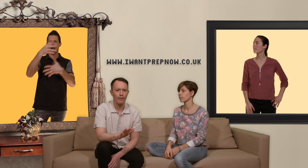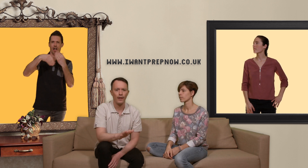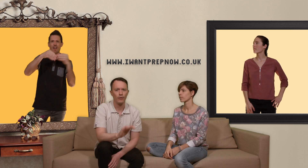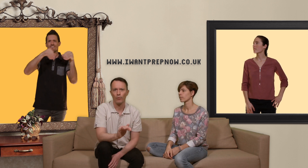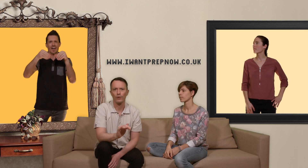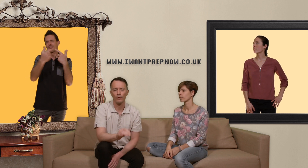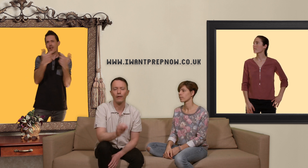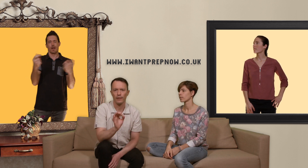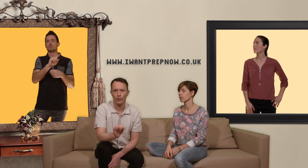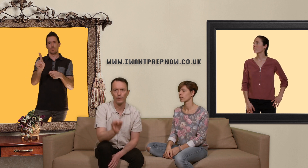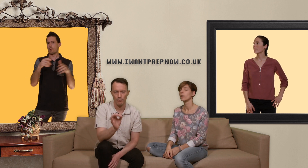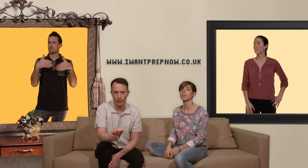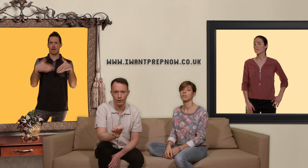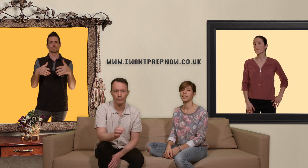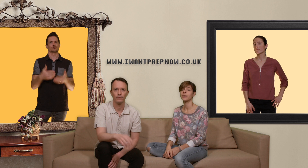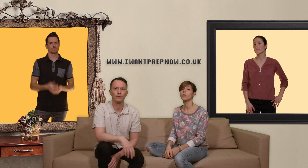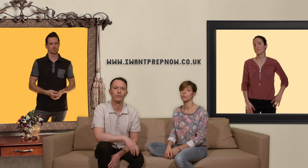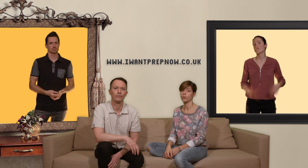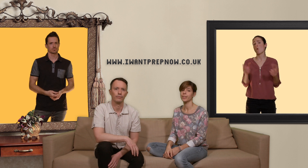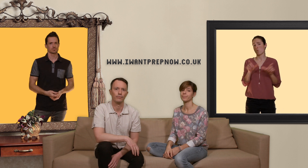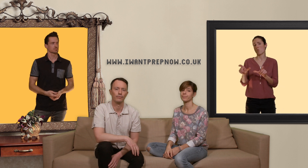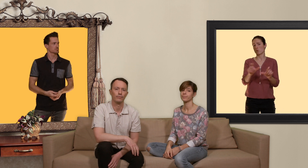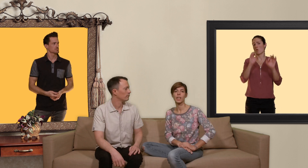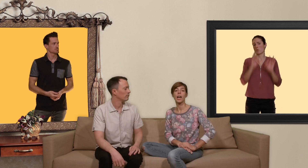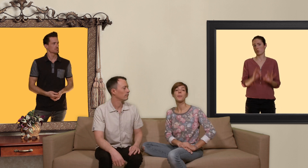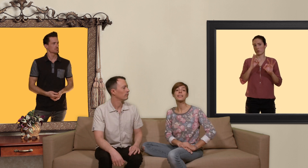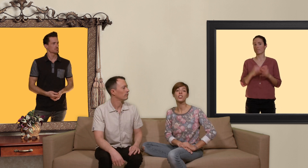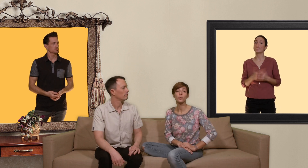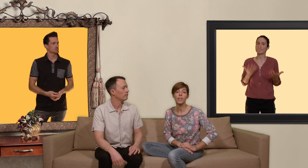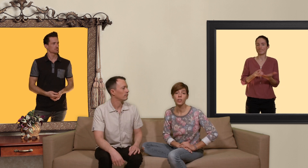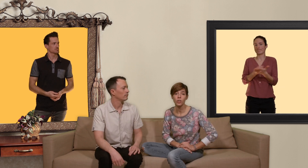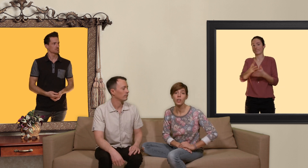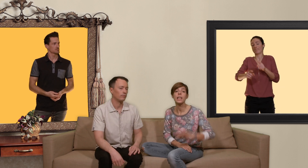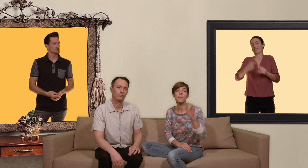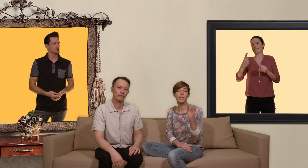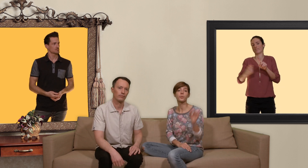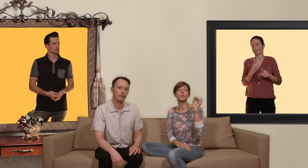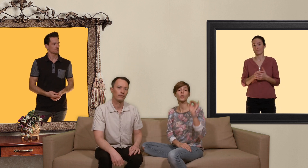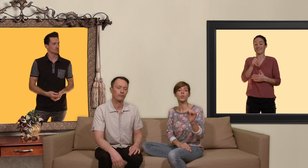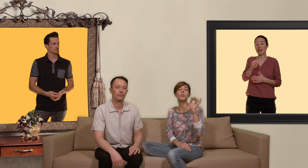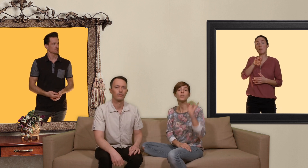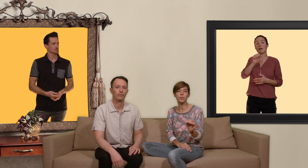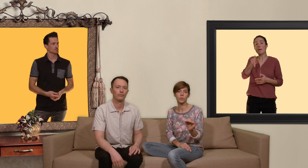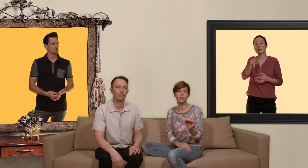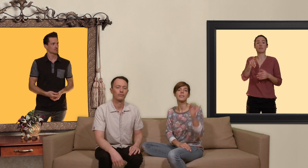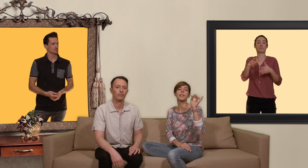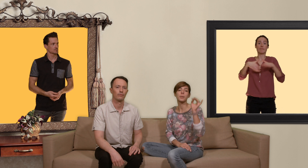la farine quoi que ce soit quelque chose qui marche et qui a été contrôlé.. un message qui nous tient à coeur la presse fonctionne uniquement si elle est prise